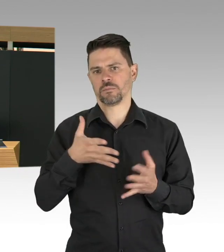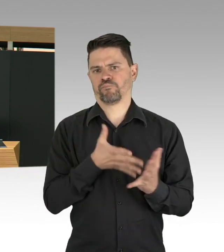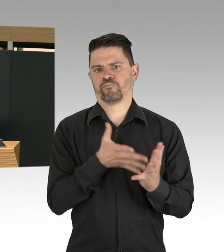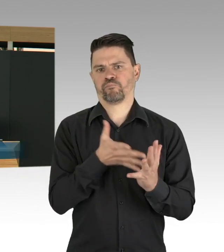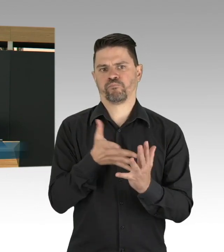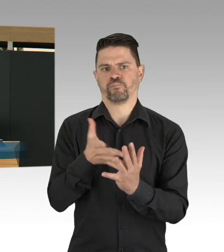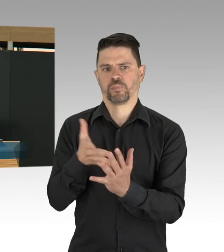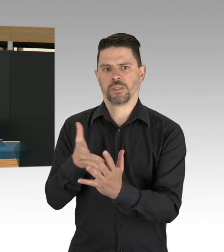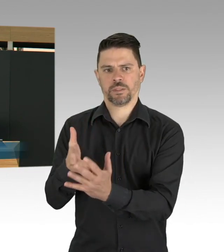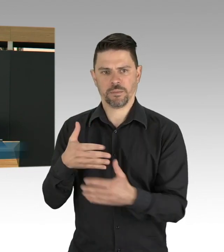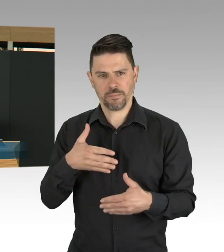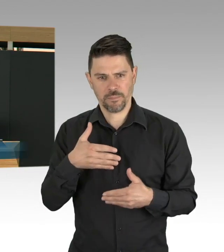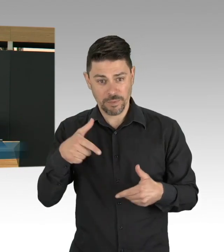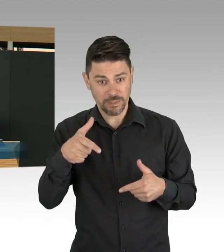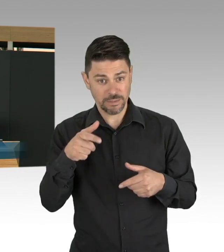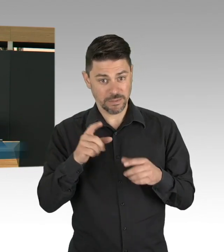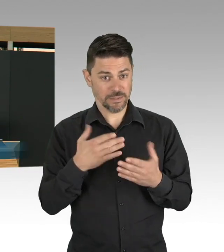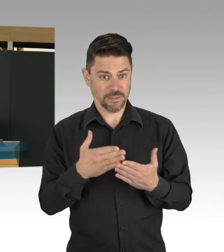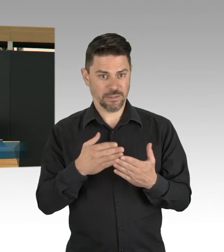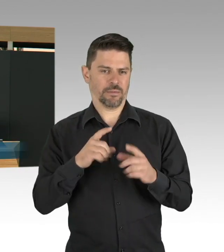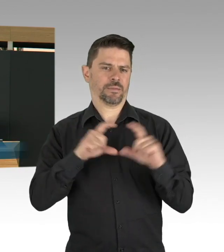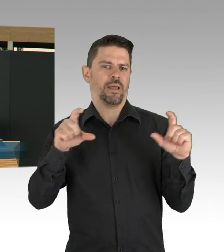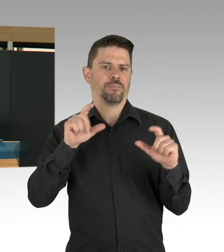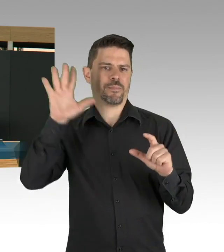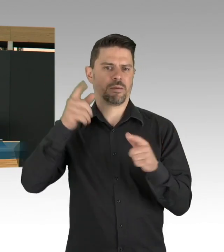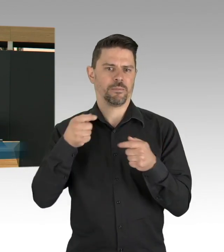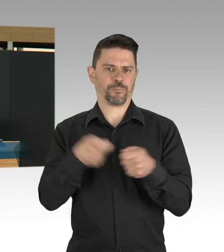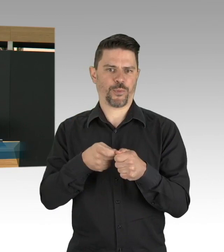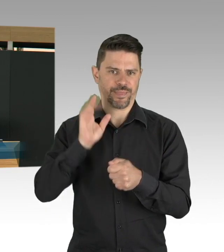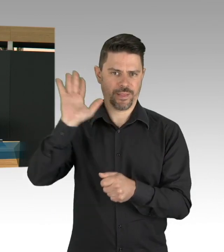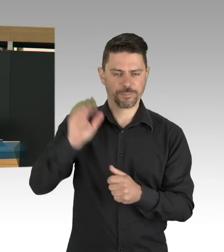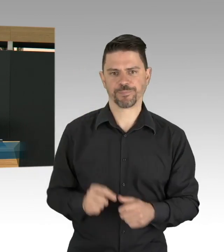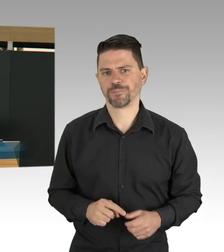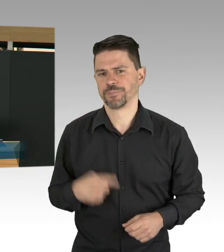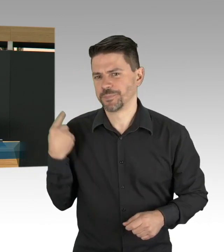und wir werden in Berlin unsere Teststrategie weiterbringen,